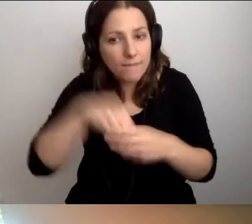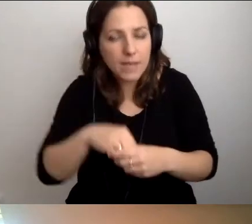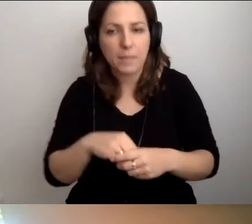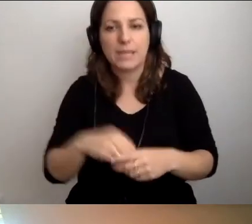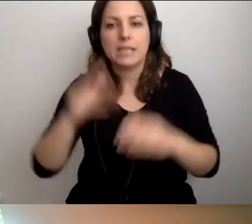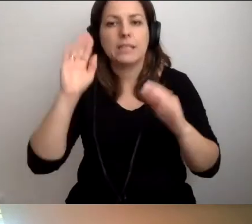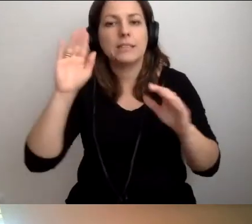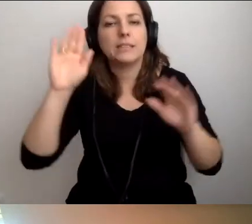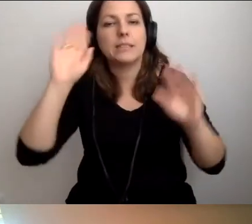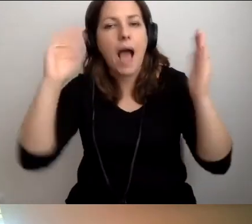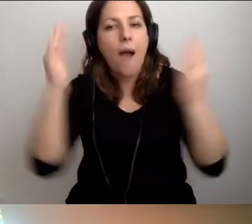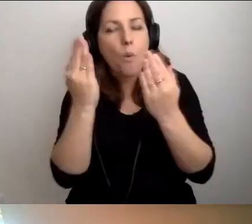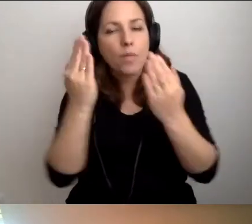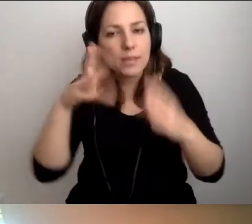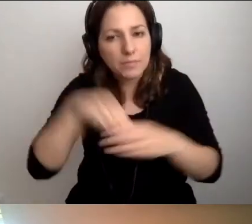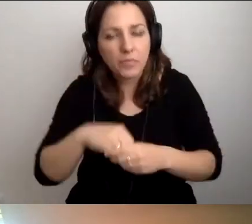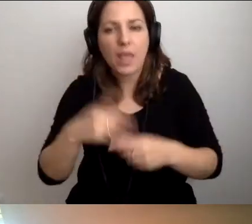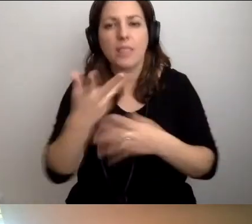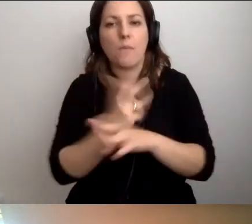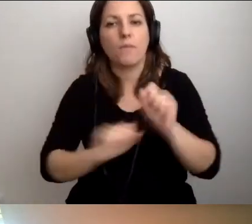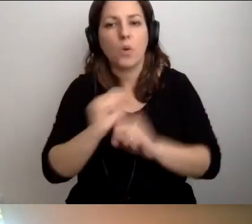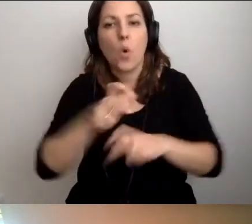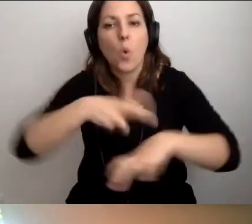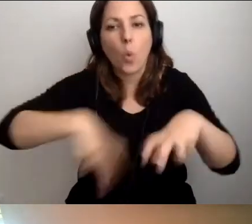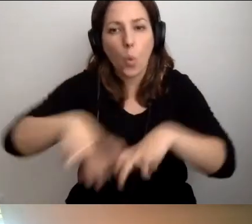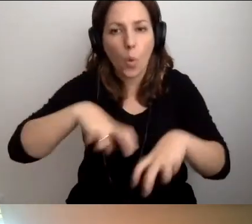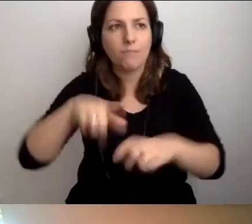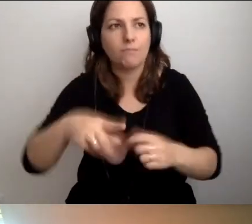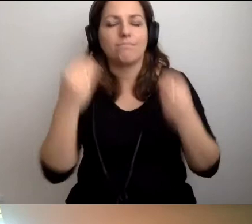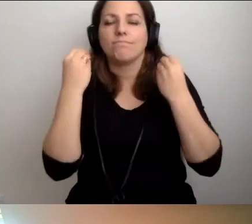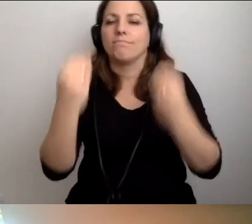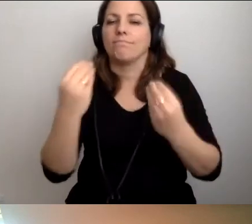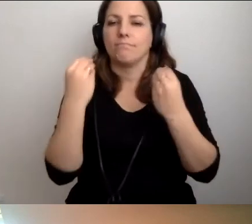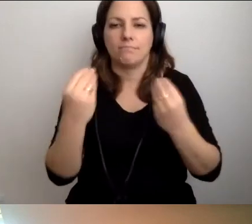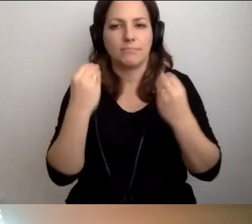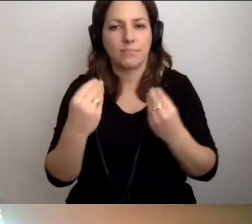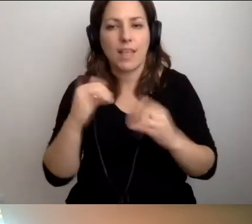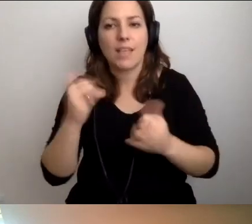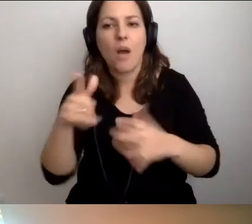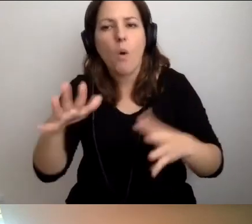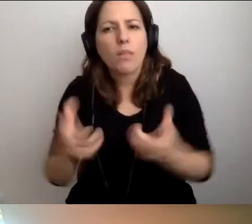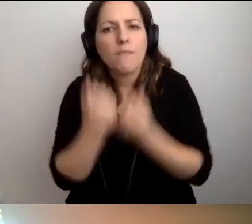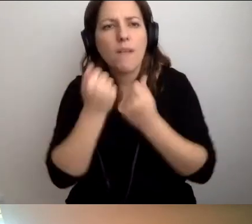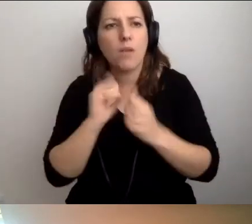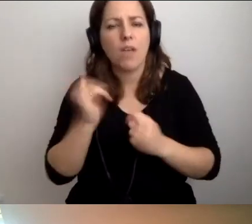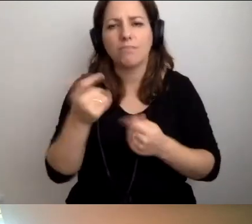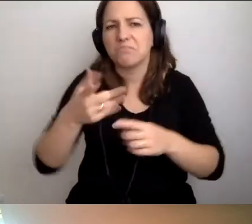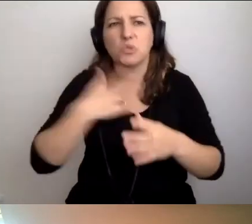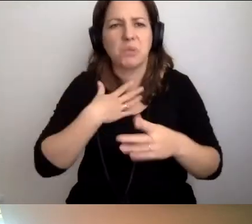osoby w spektrum autyzmu i osoby z niepełnosprawnością ruchu. Genialnie, jak oni to odkrywają jako rzecz naturalną.